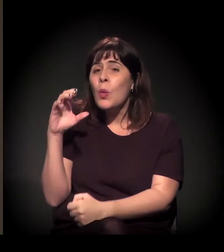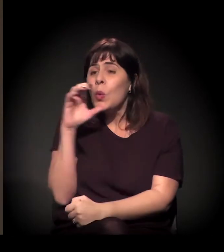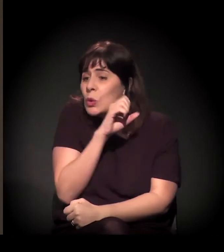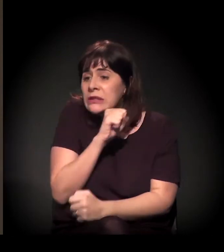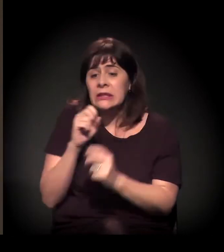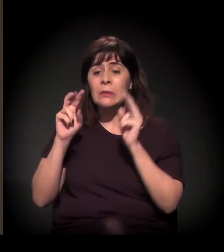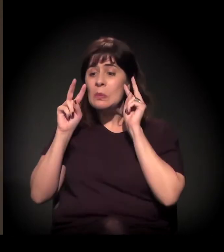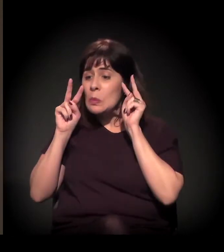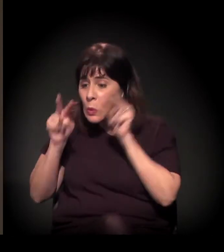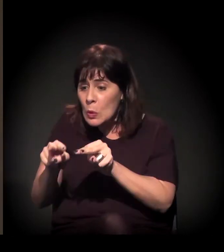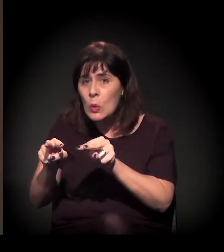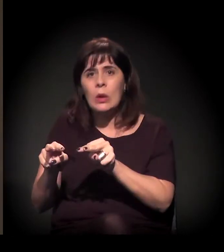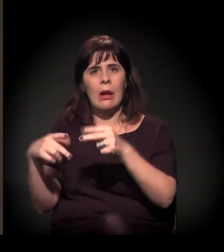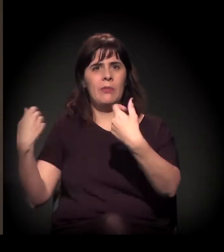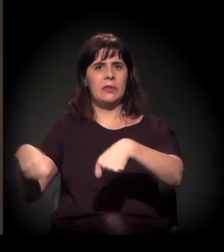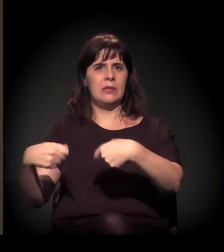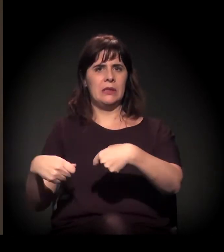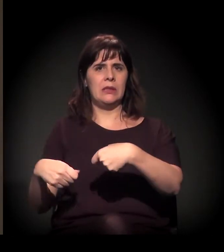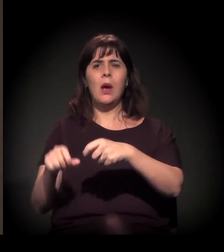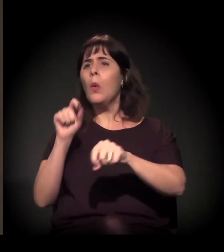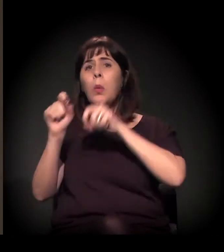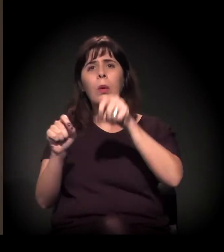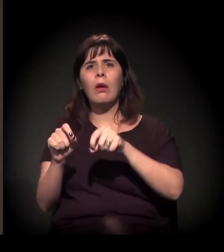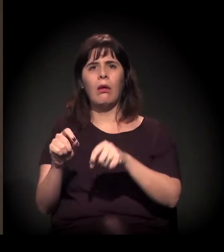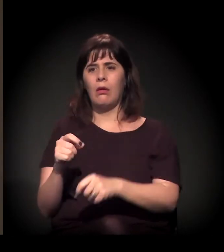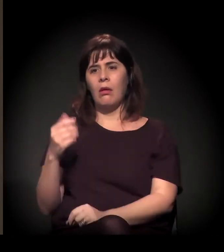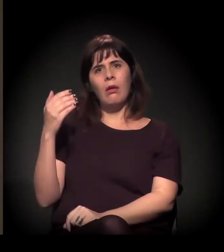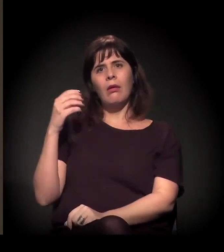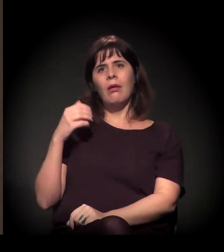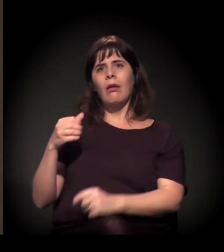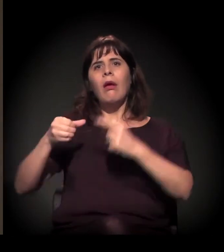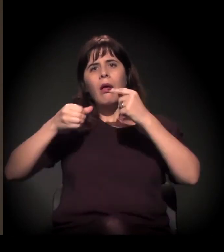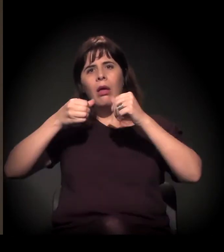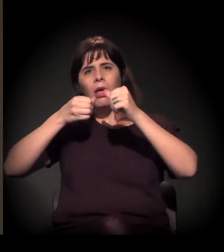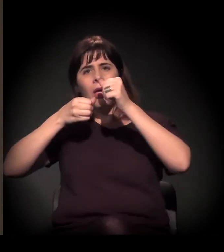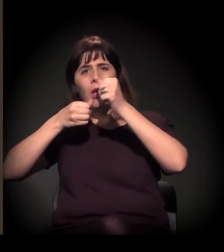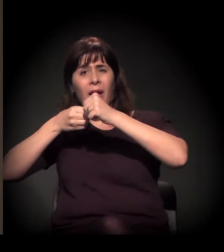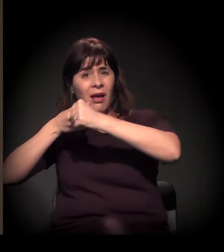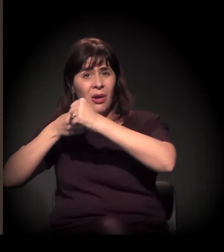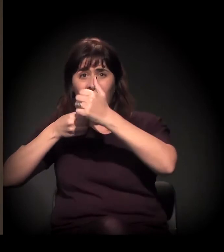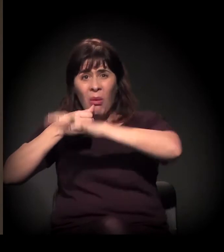Que não é invisível. Hoje em dia, muita gente fala disso. Está na imprensa quase todos os dias,